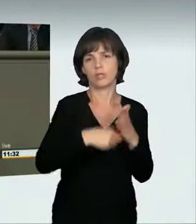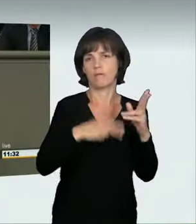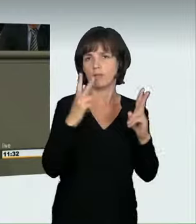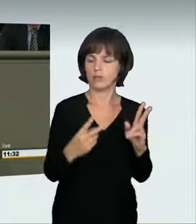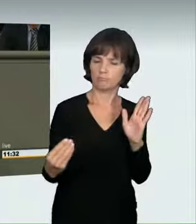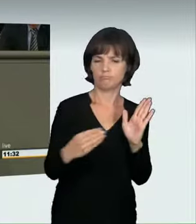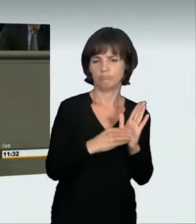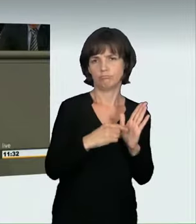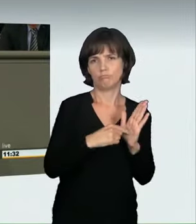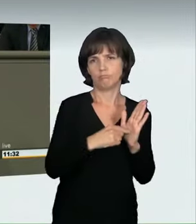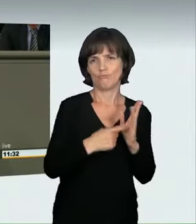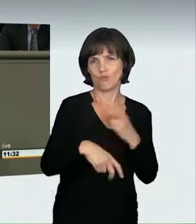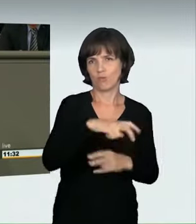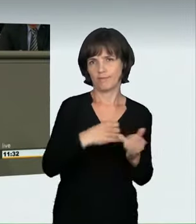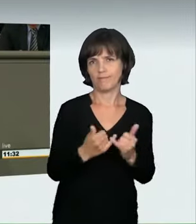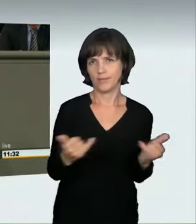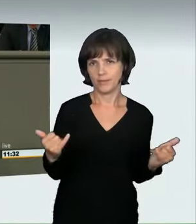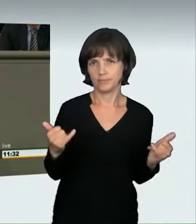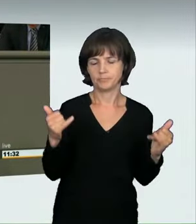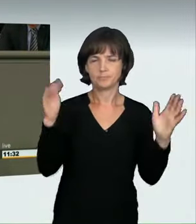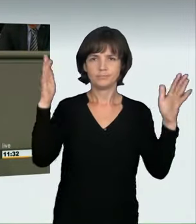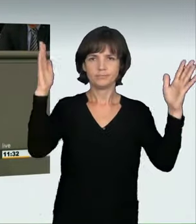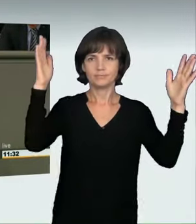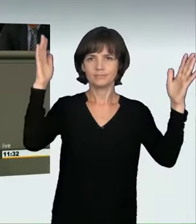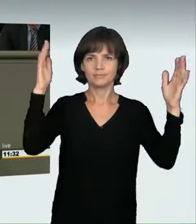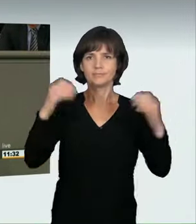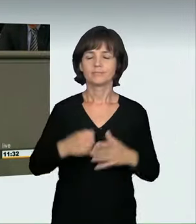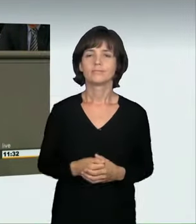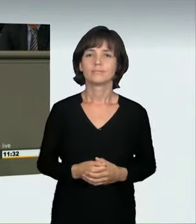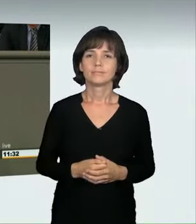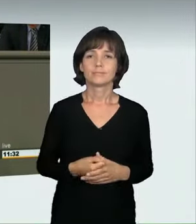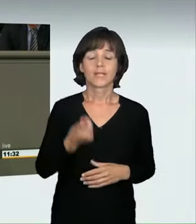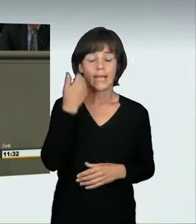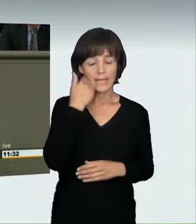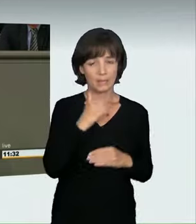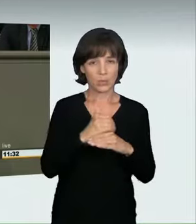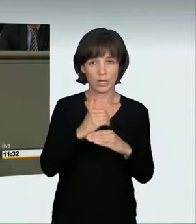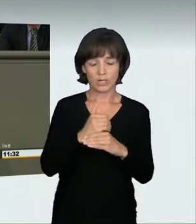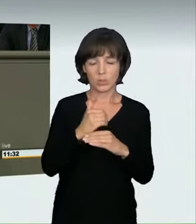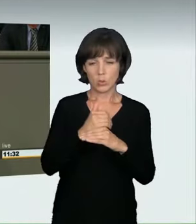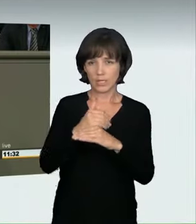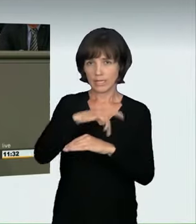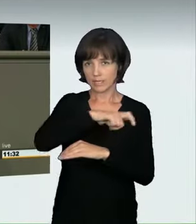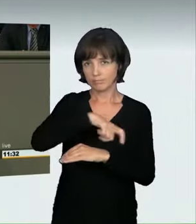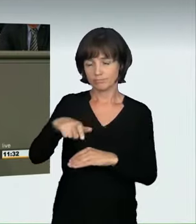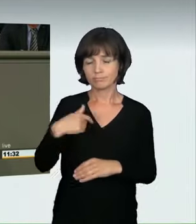Liebe Kollegen, liebe Kolleginnen, ich wünsche niemandem, dass er die Sätze „Guten Abend, dürfen wir reinkommen?